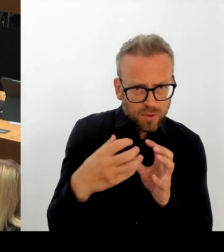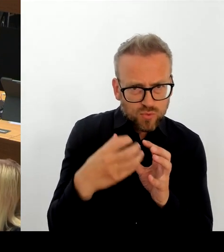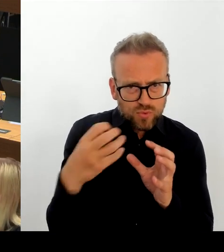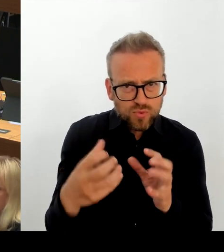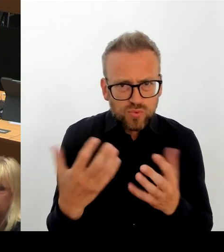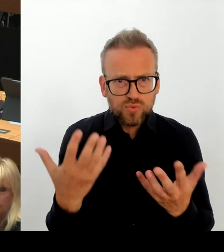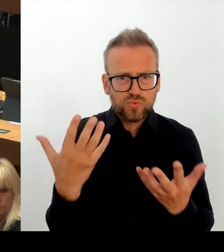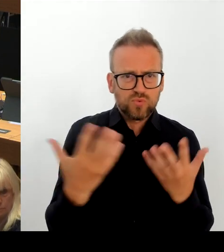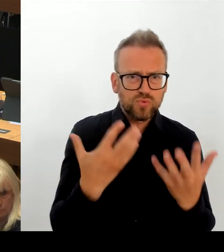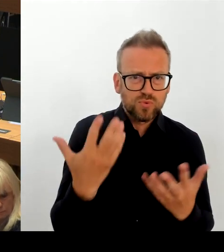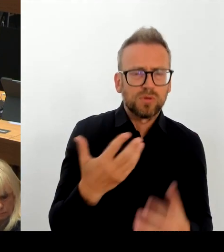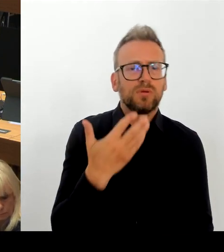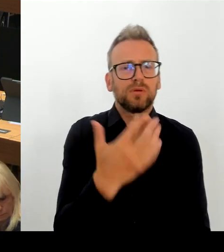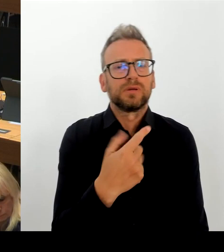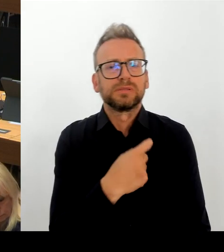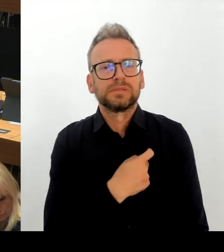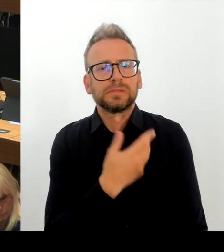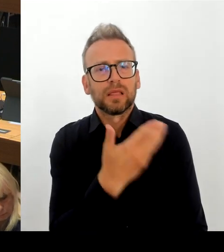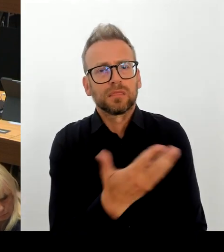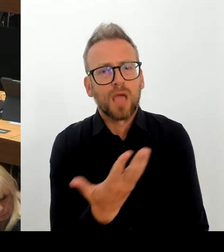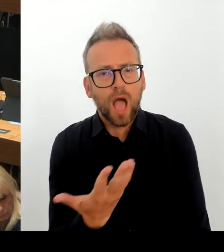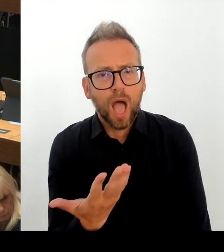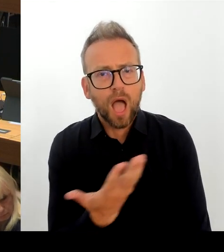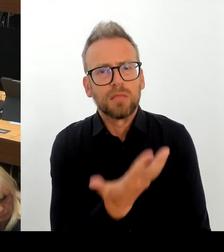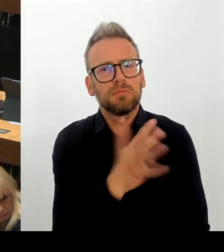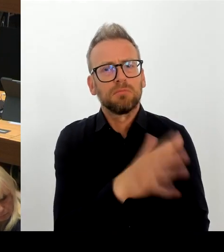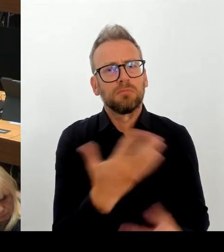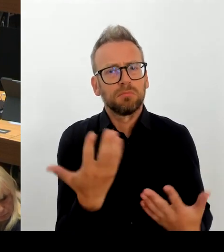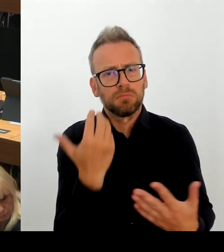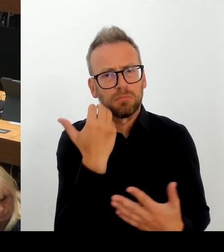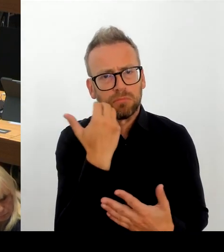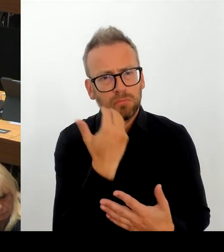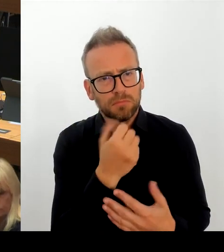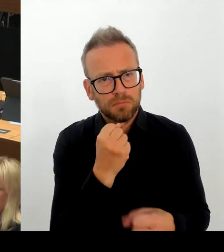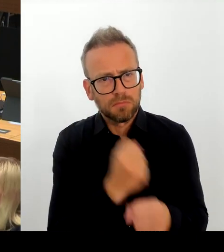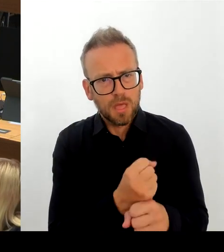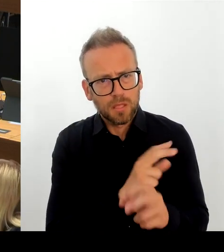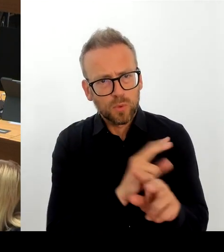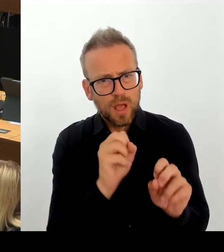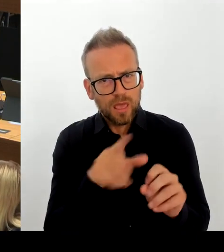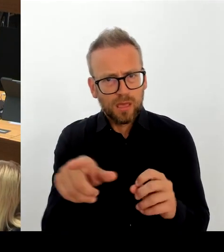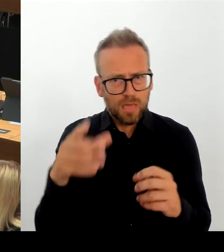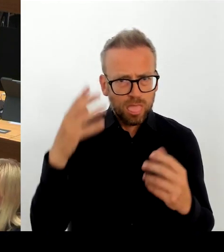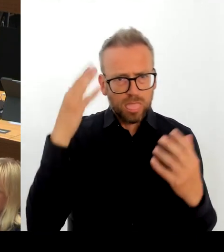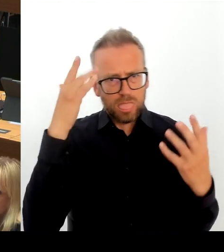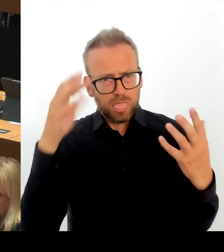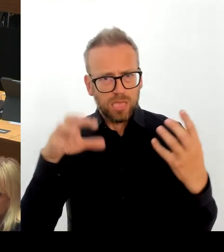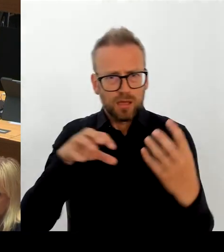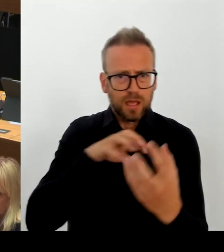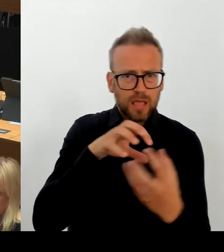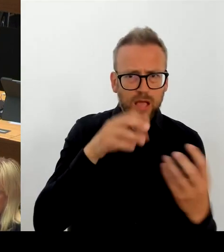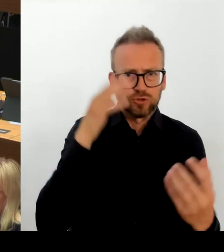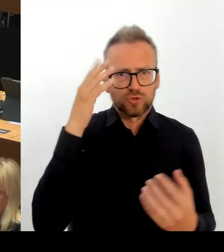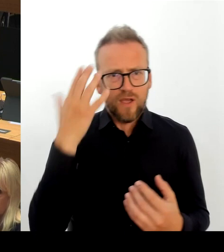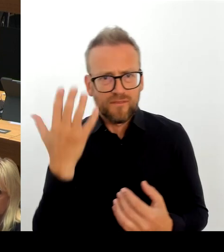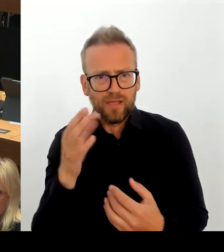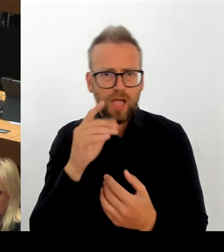wenn wir über den modularen Ergänzungsbau in der Schulplanungsregion zwei sprechen, muss uns klar sein, dass es nur eine Verschiebung von Maßnahmen geben